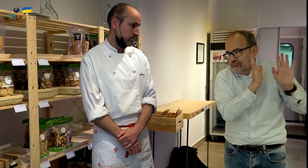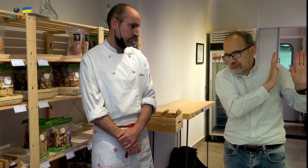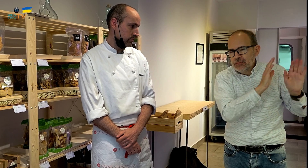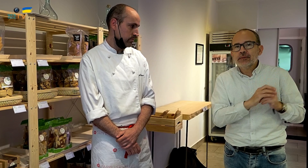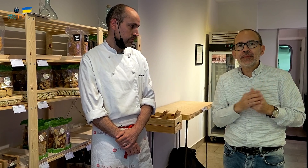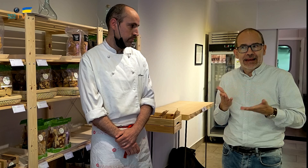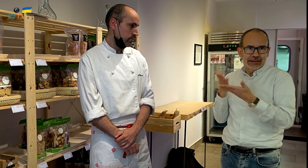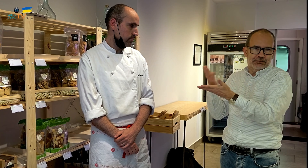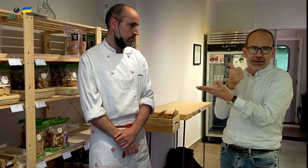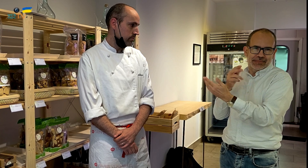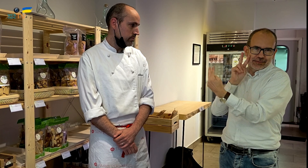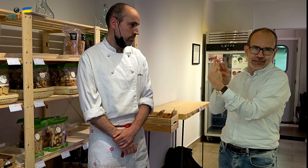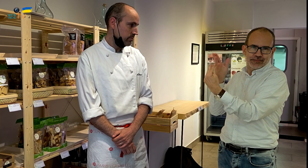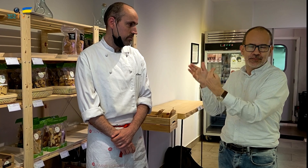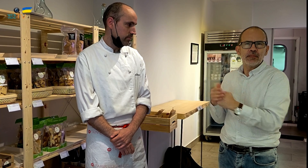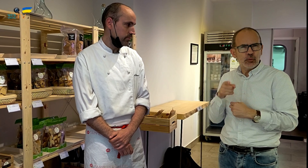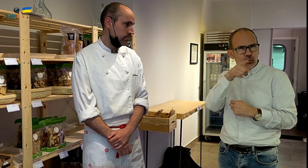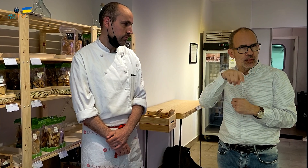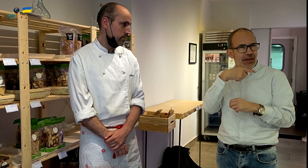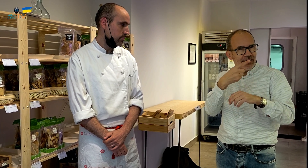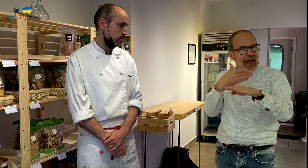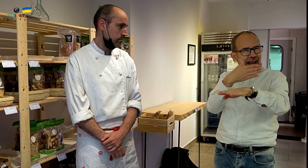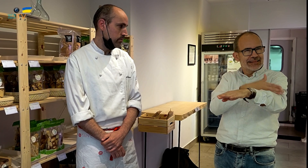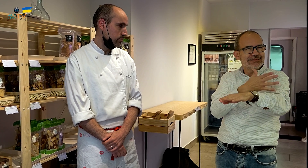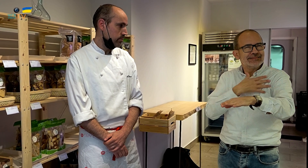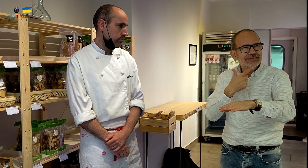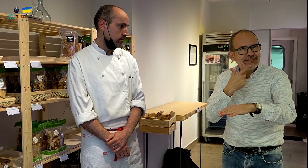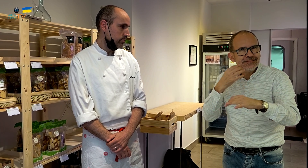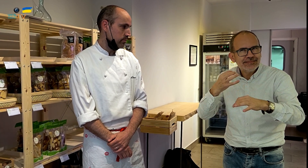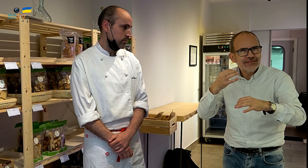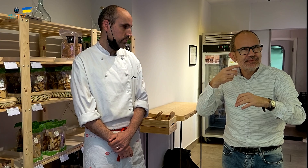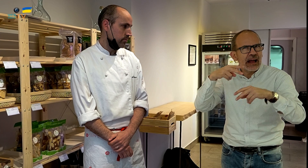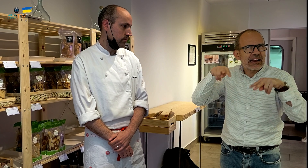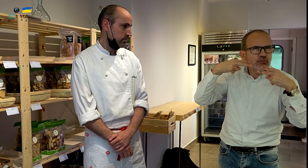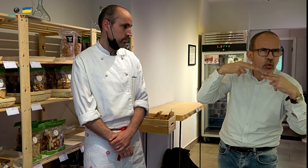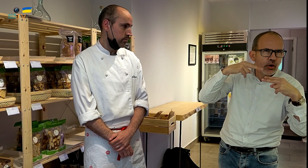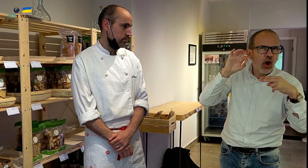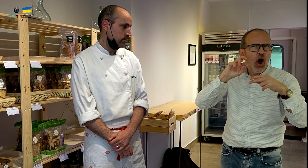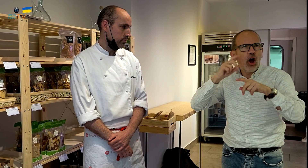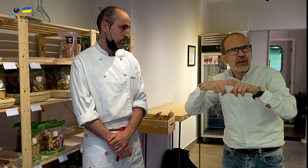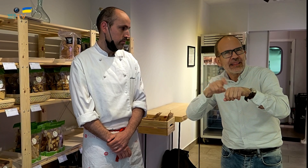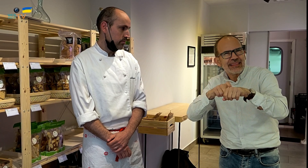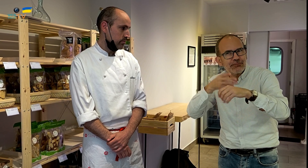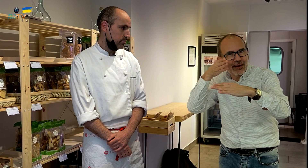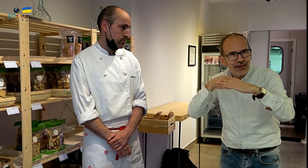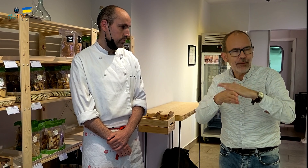Primero habíamos quedado con él. ¿Os acordáis cuando antes comentábamos si se trataba de un restaurante o de otro tipo de establecimiento?